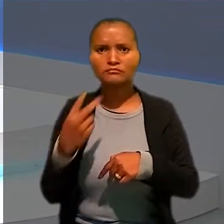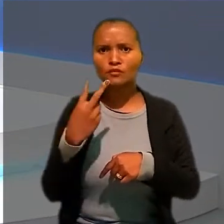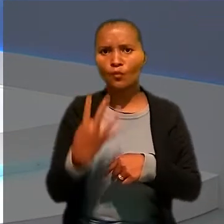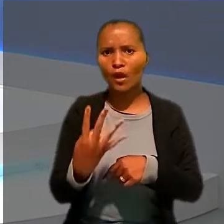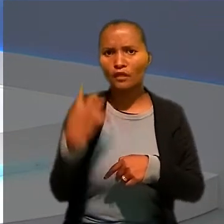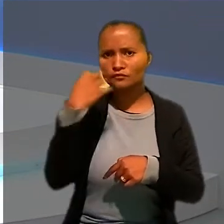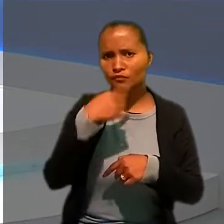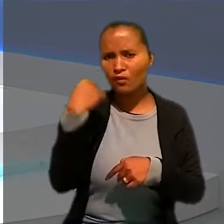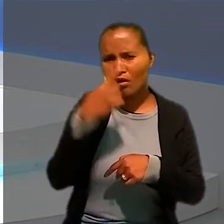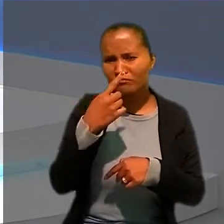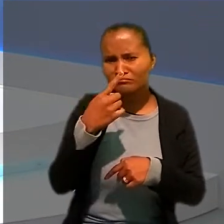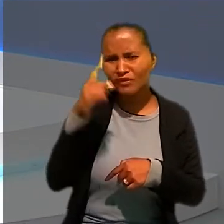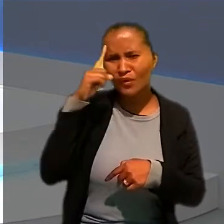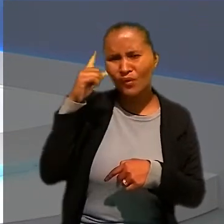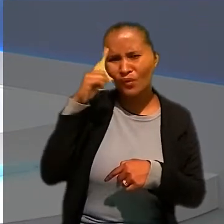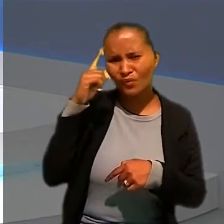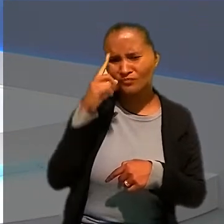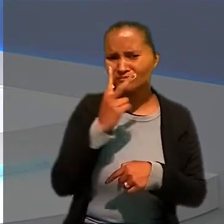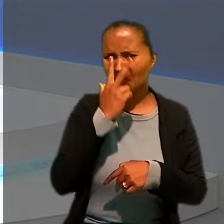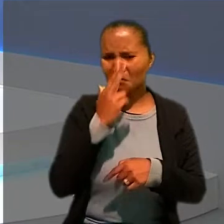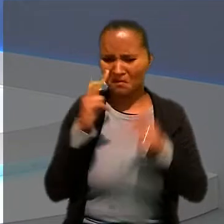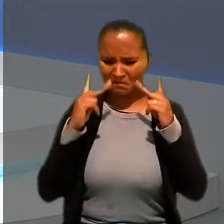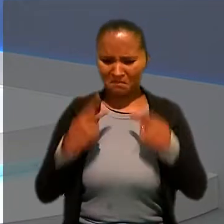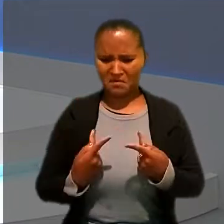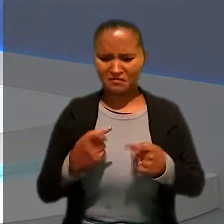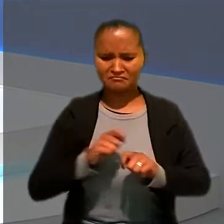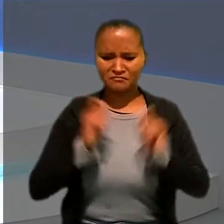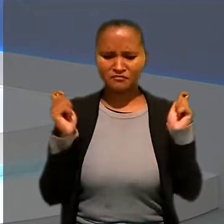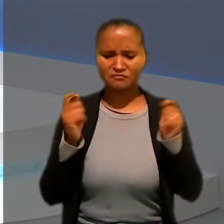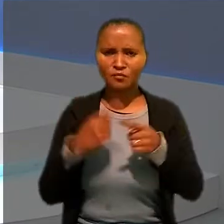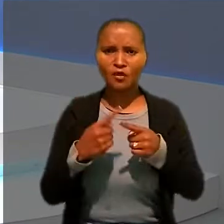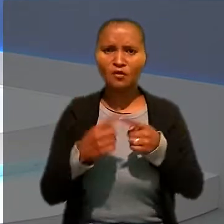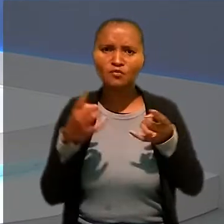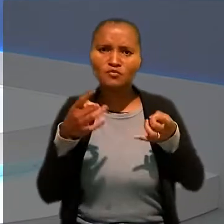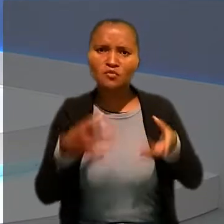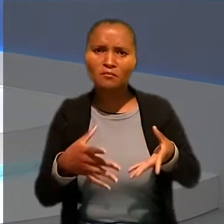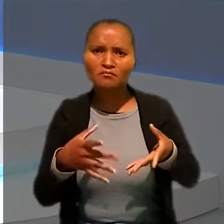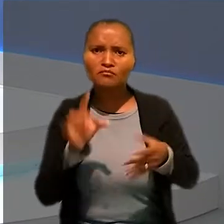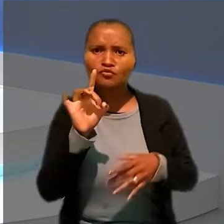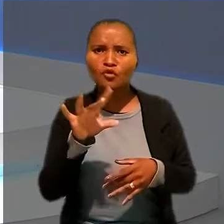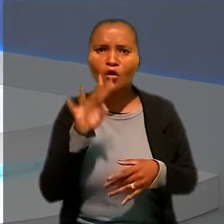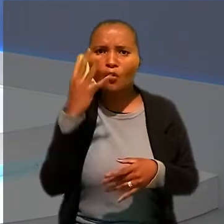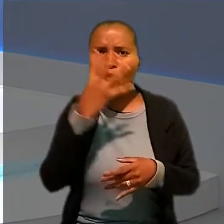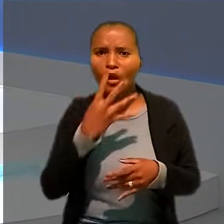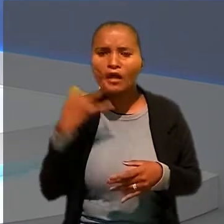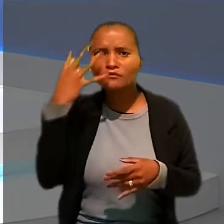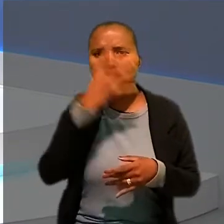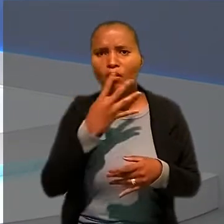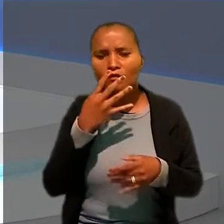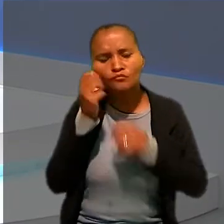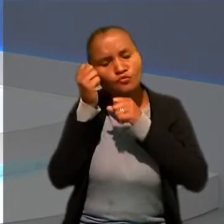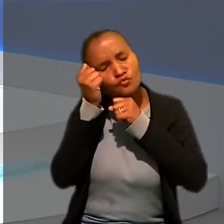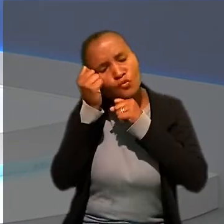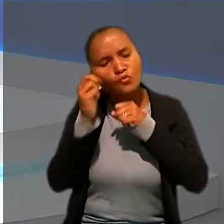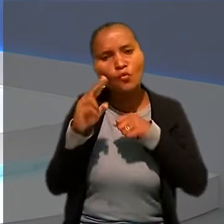Essa rotina parece humanamente impossível, né, Luanna. Afinal, sobrariam quatro horas para o sono ou para atividades particulares.